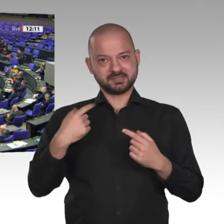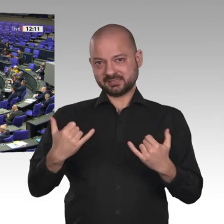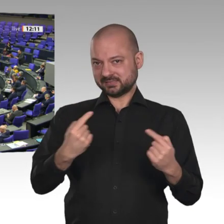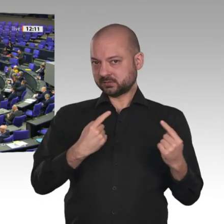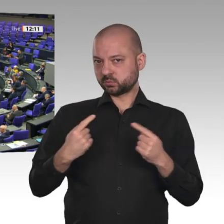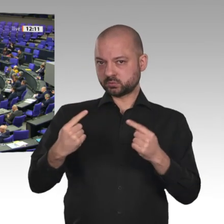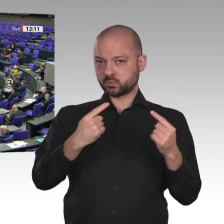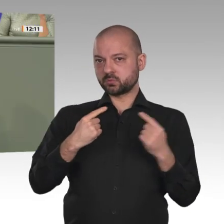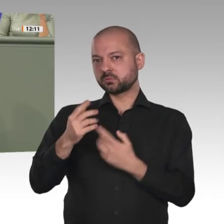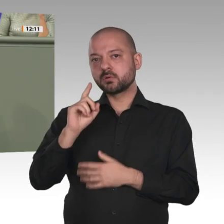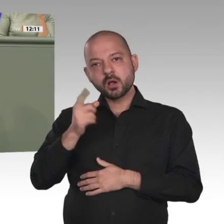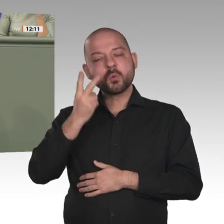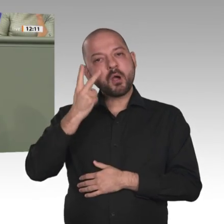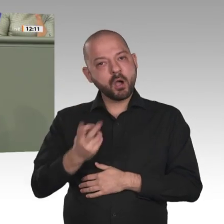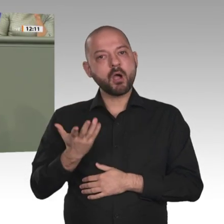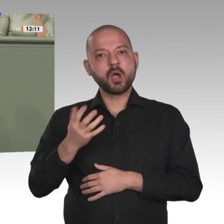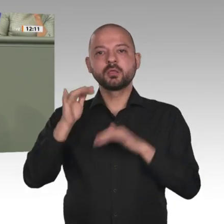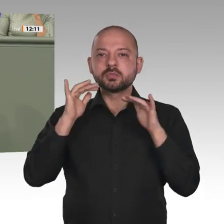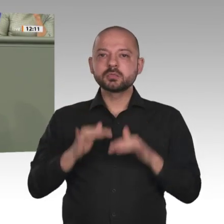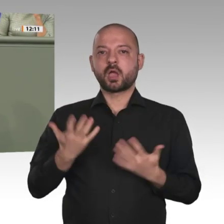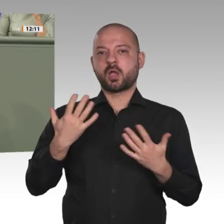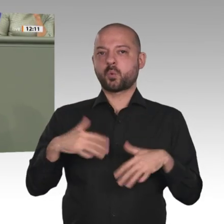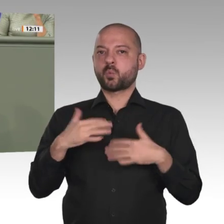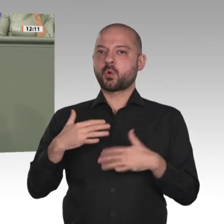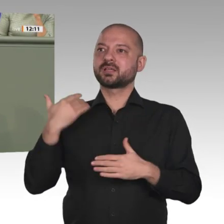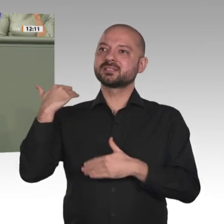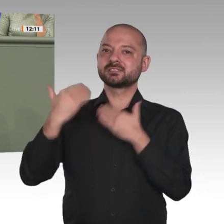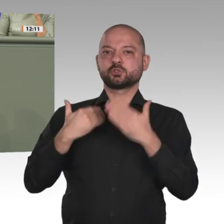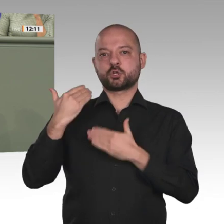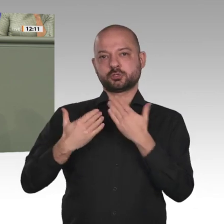die für diese Veränderungen auf die Straße gegangen ist. Ich habe großen